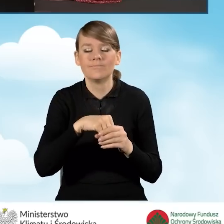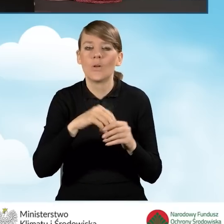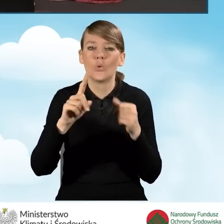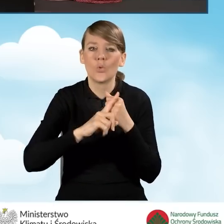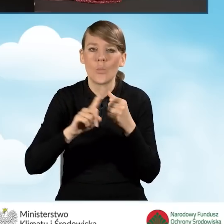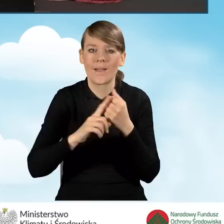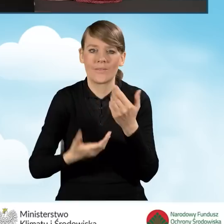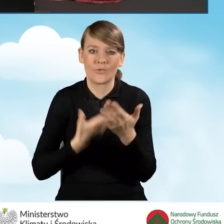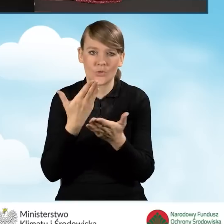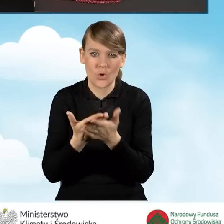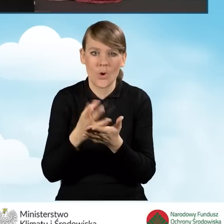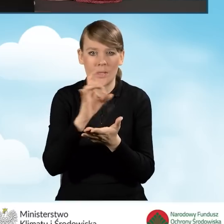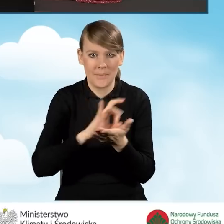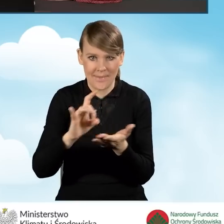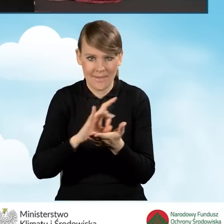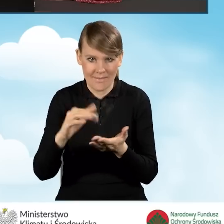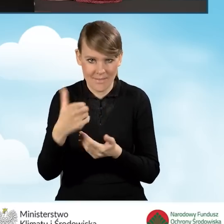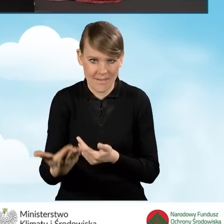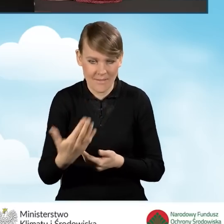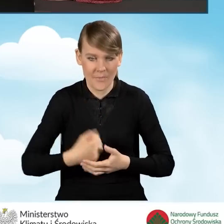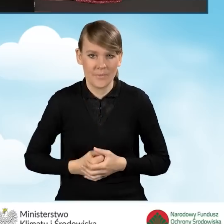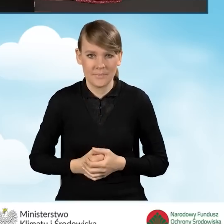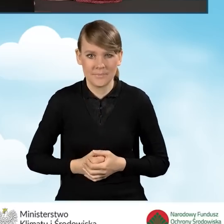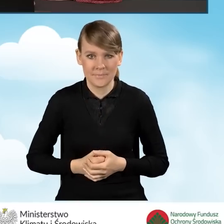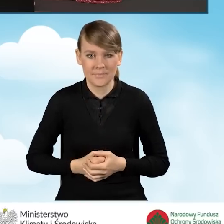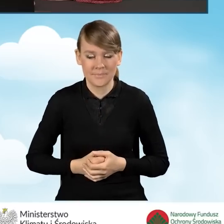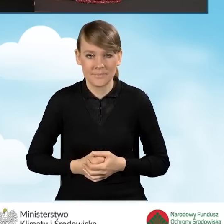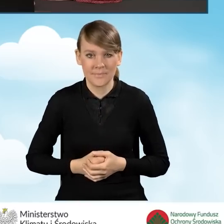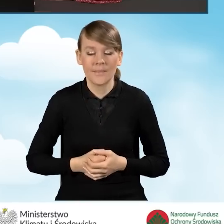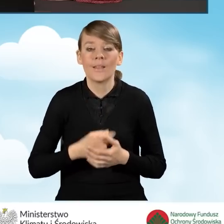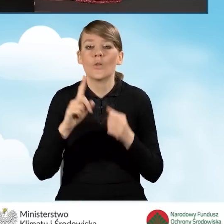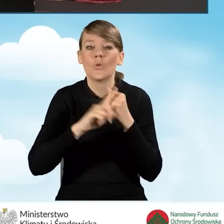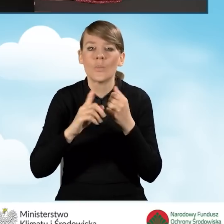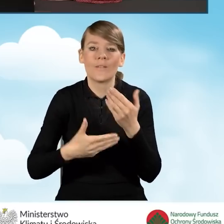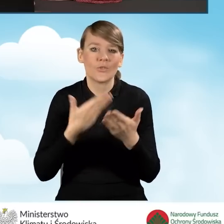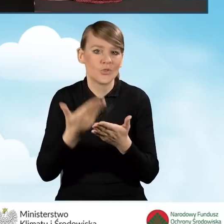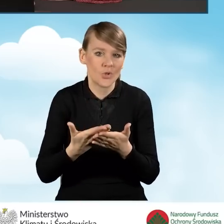który jest nadawany przez gminę. Ten numer wniosku zawsze jest indywidualny.